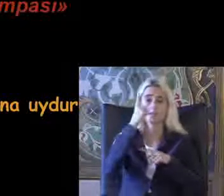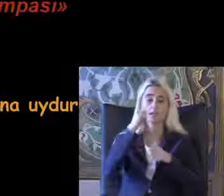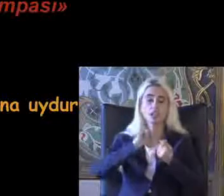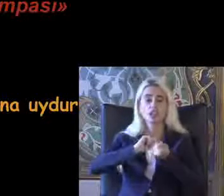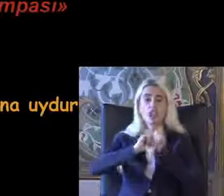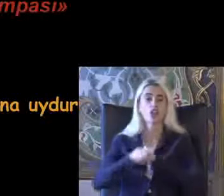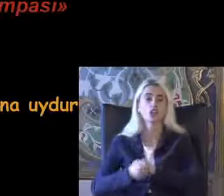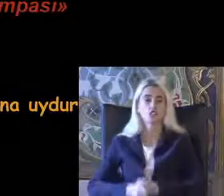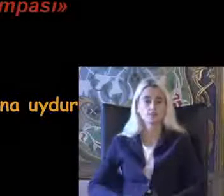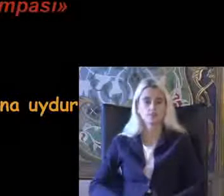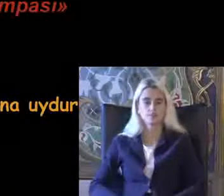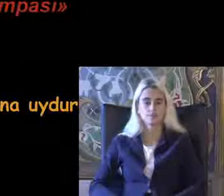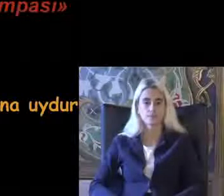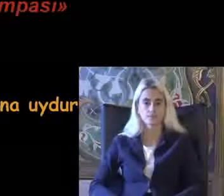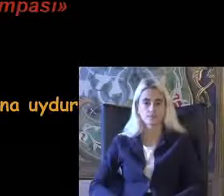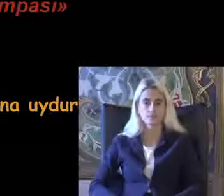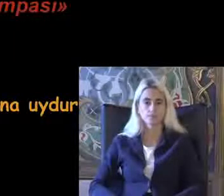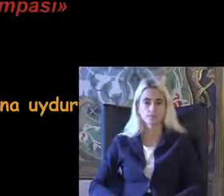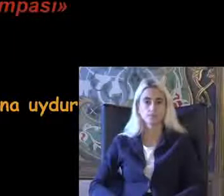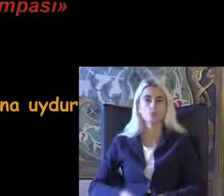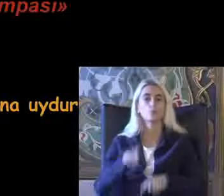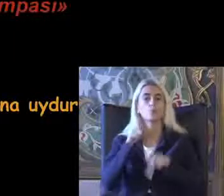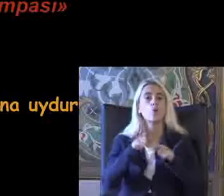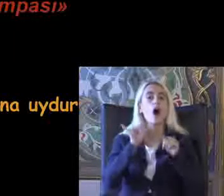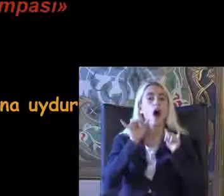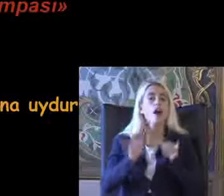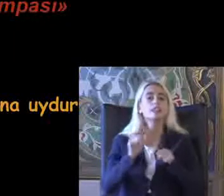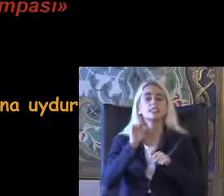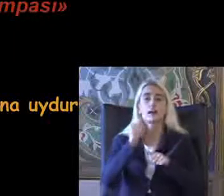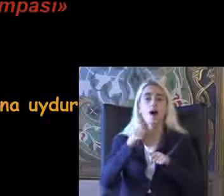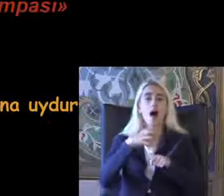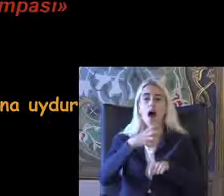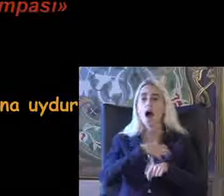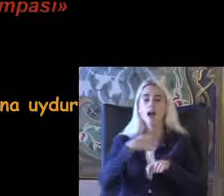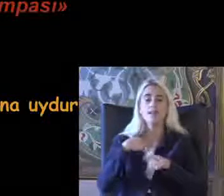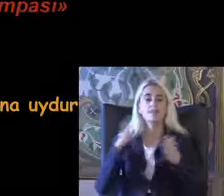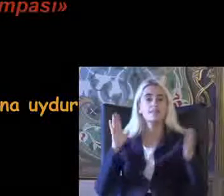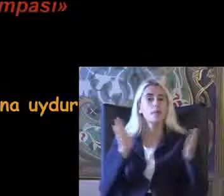Çiftliği Bu aynı zamanda hak temelli yaklaşım dediğimiz yaklaşımda